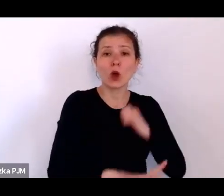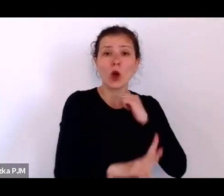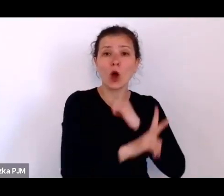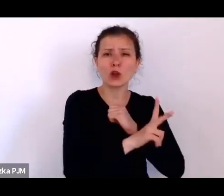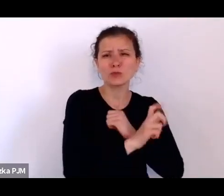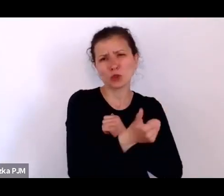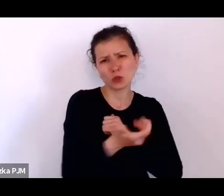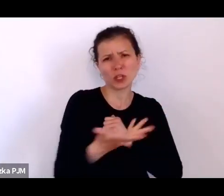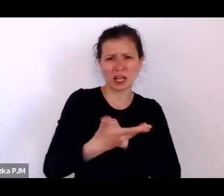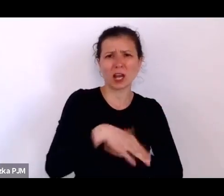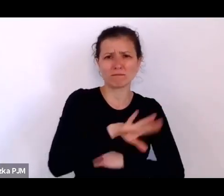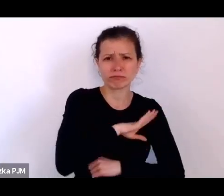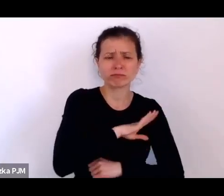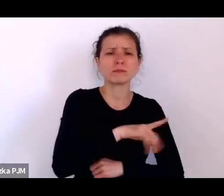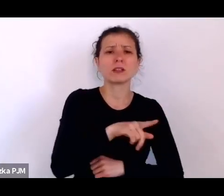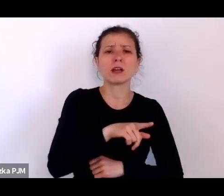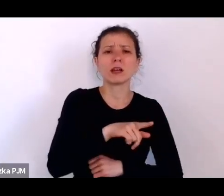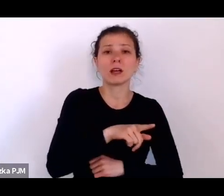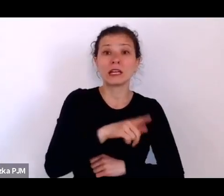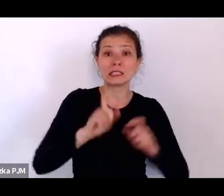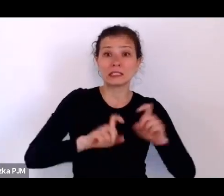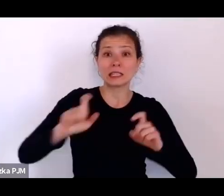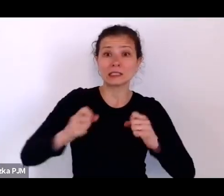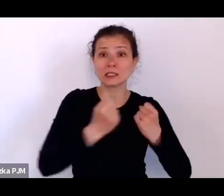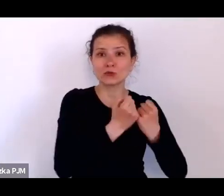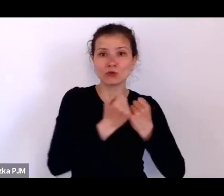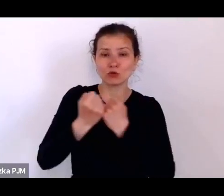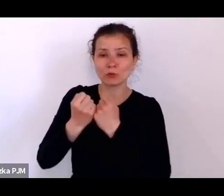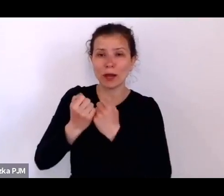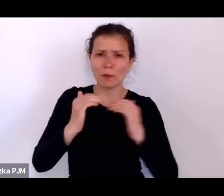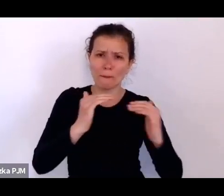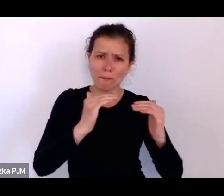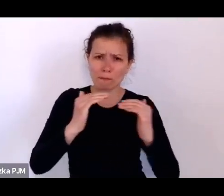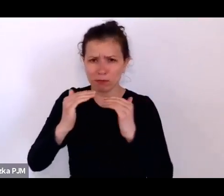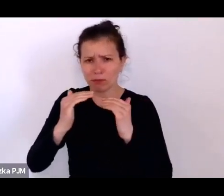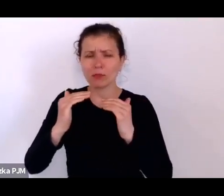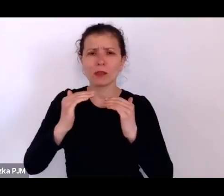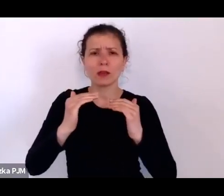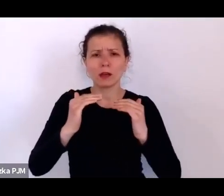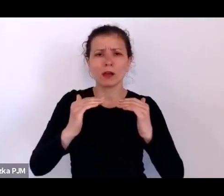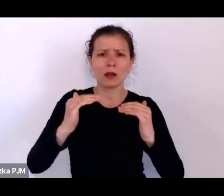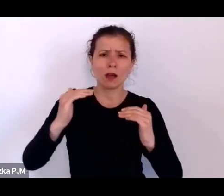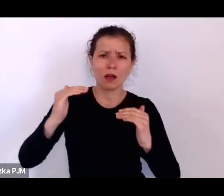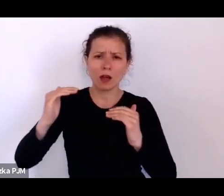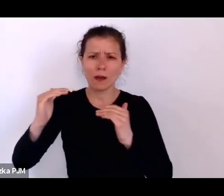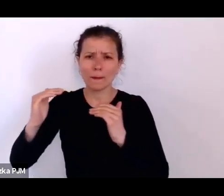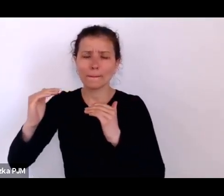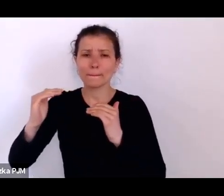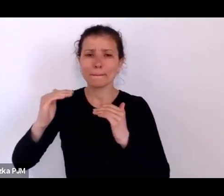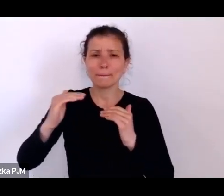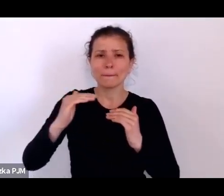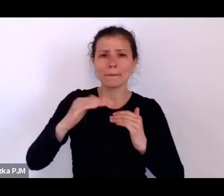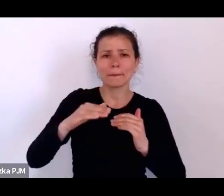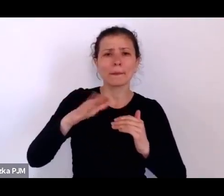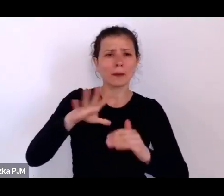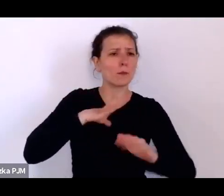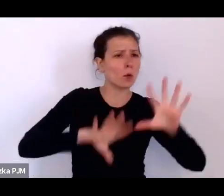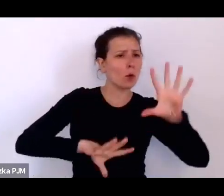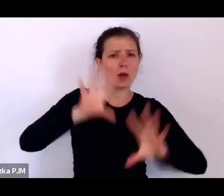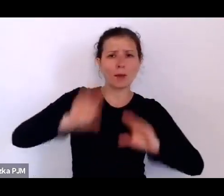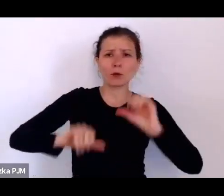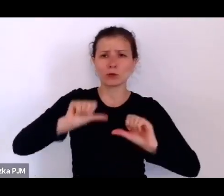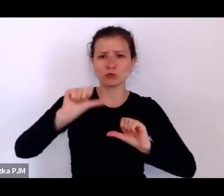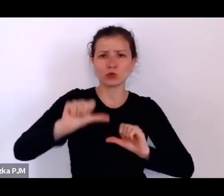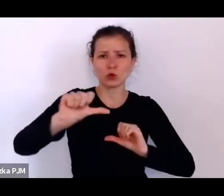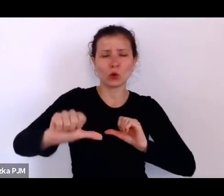I te statystyki się utrzymują – one nie są raportowane co roku i co roku są podobne